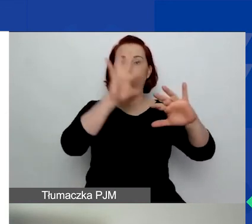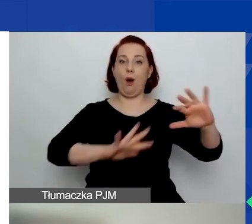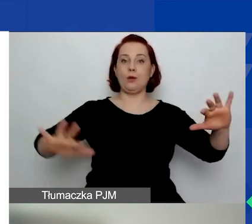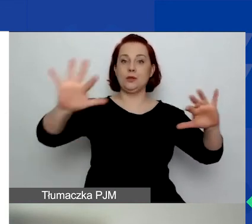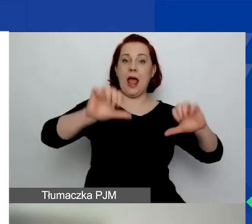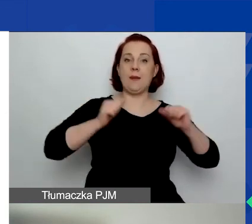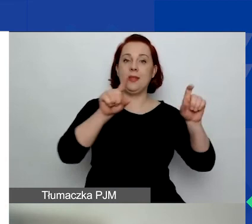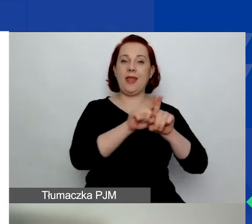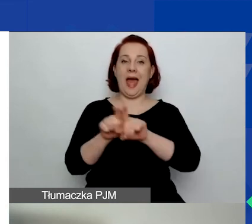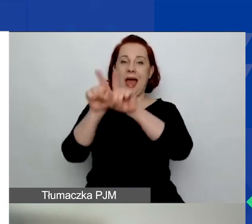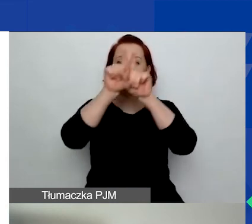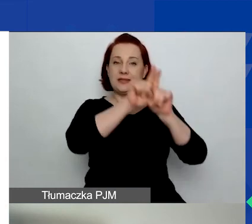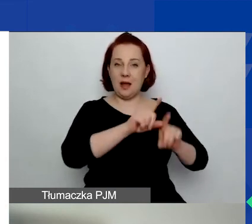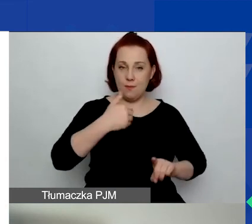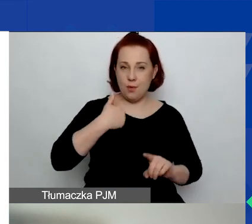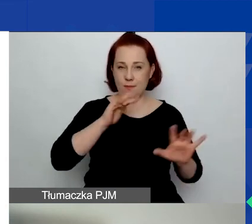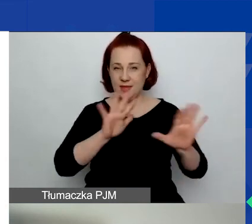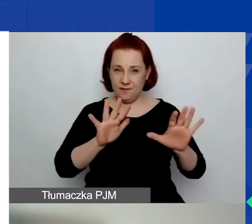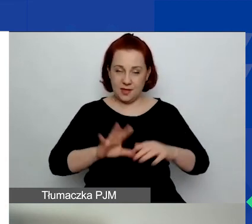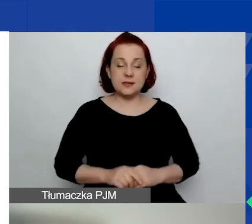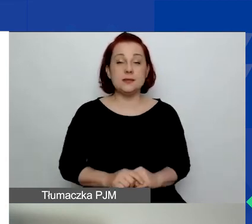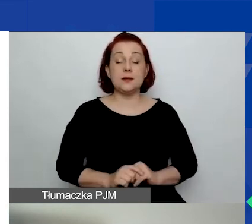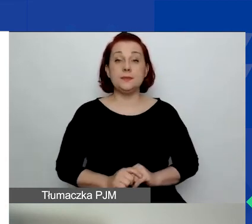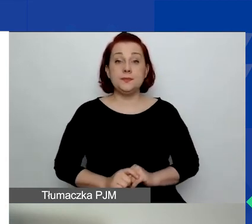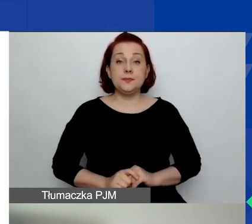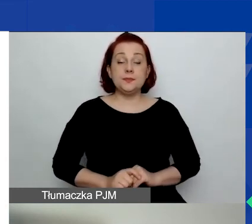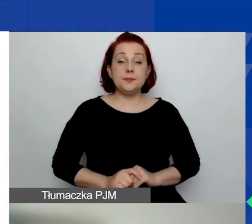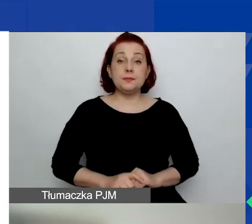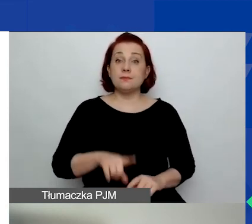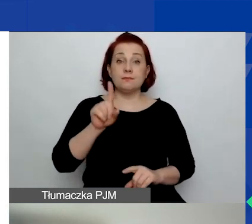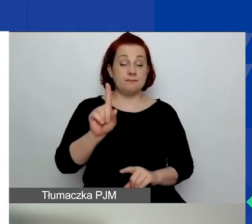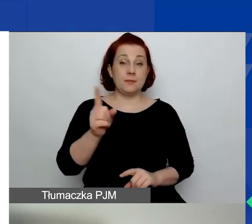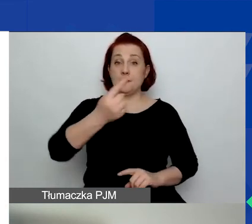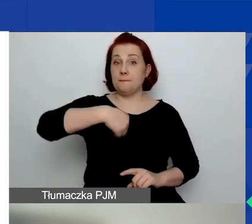Natomiast nie będziemy do tego podchodzić